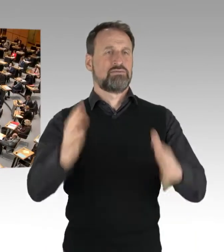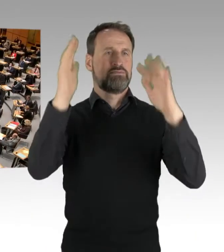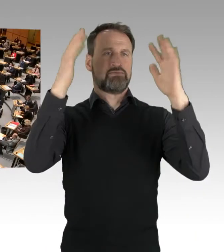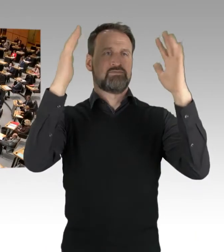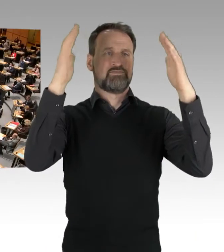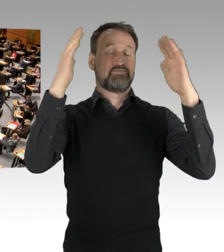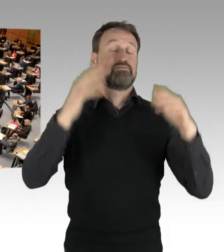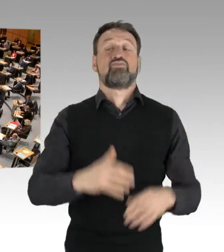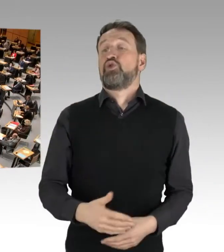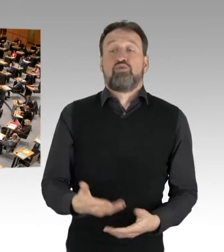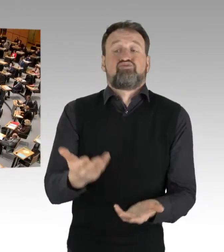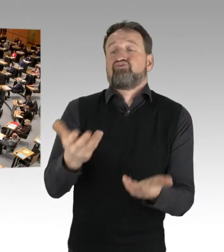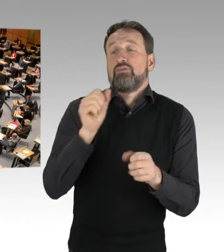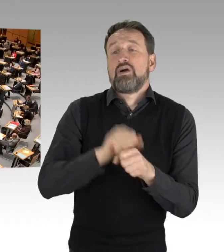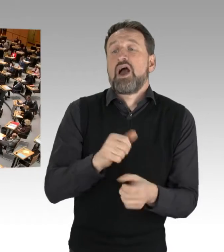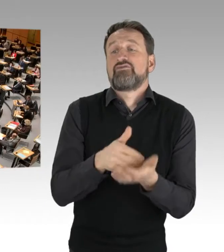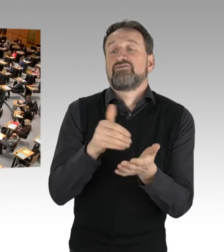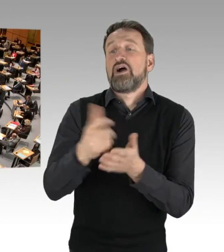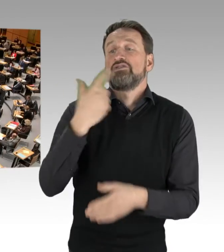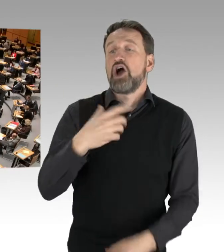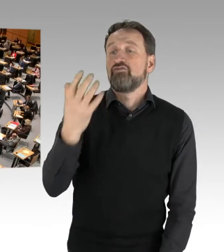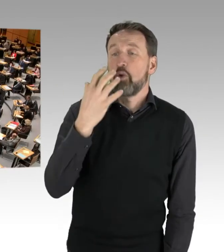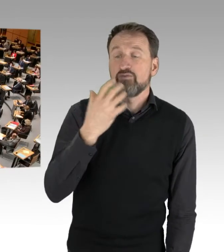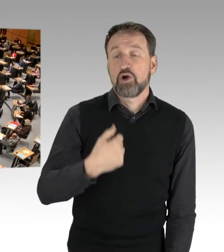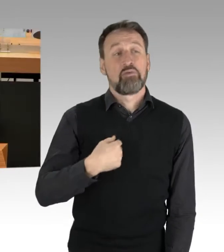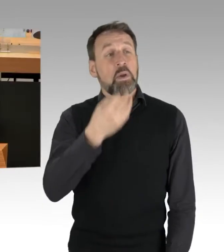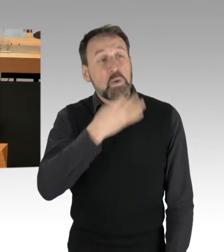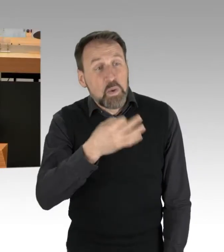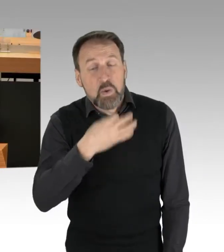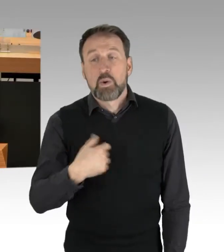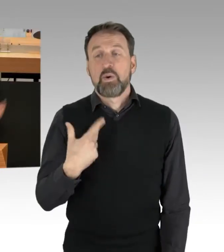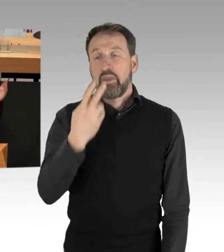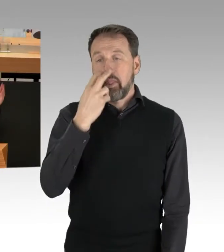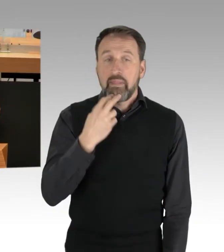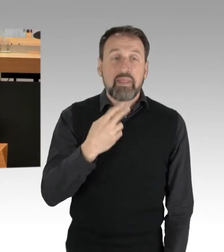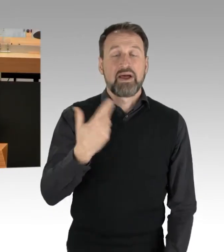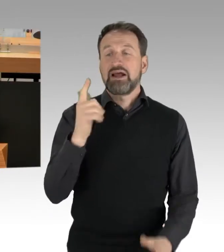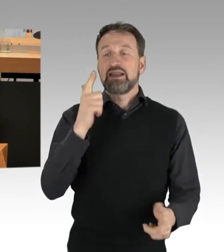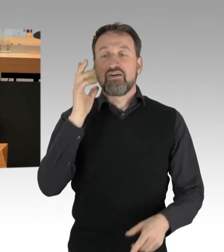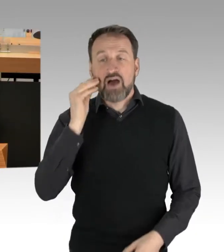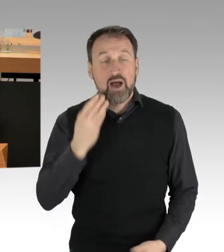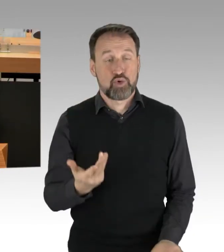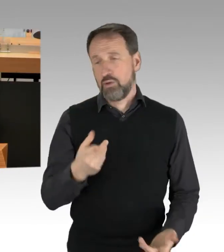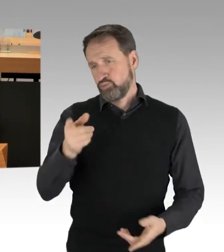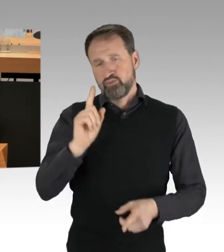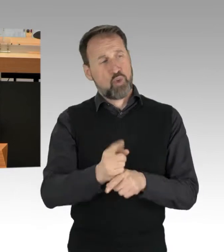Gerne können Sie mir auch vorwerfen, ich sei jung oder unerfahren. Das können Sie auch vielen AktivistInnen oder Menschen, die sich in Parteien